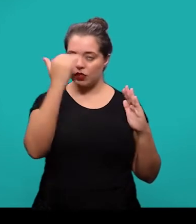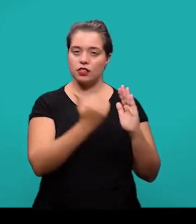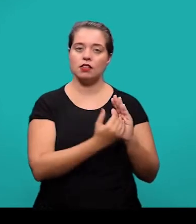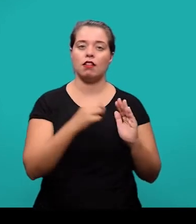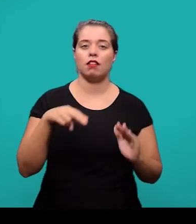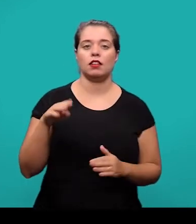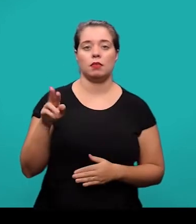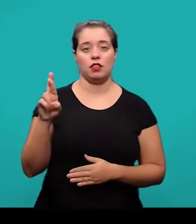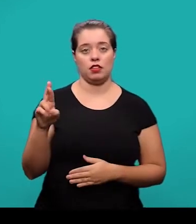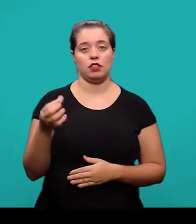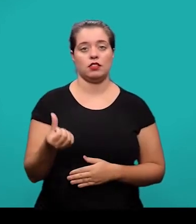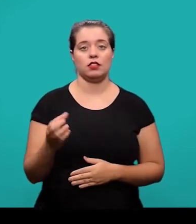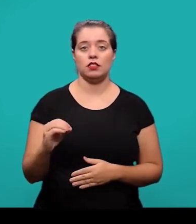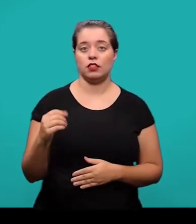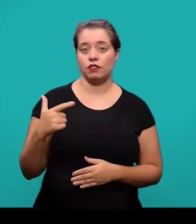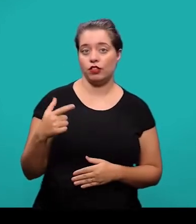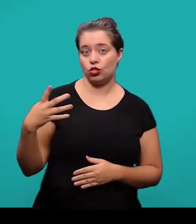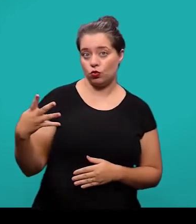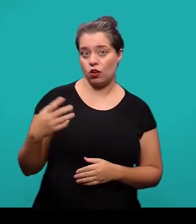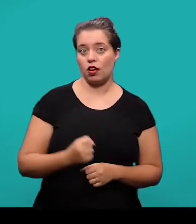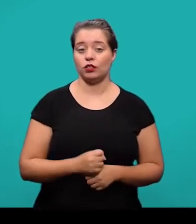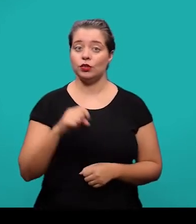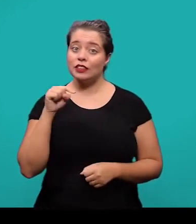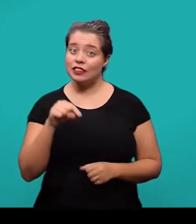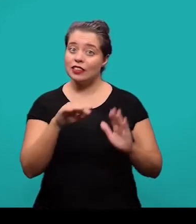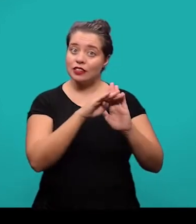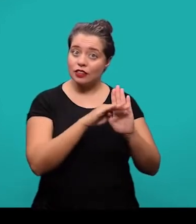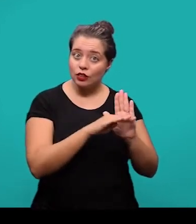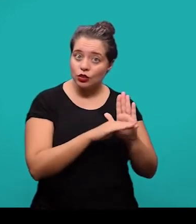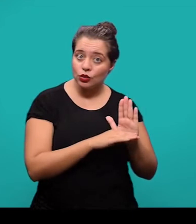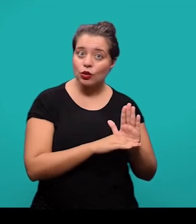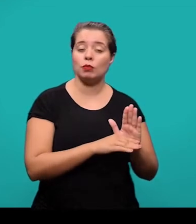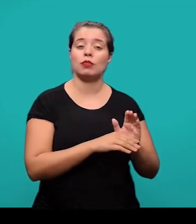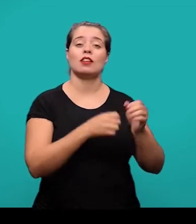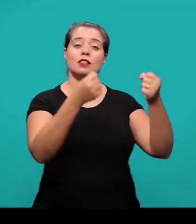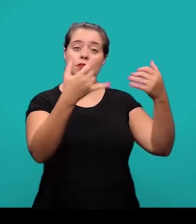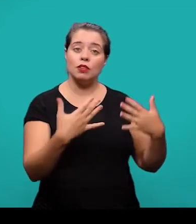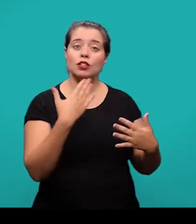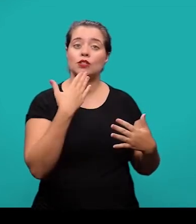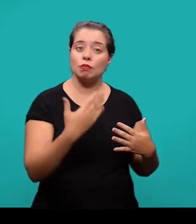e essa norma ela sugere que haja um destaque gradual na formatação das seções e subseções.